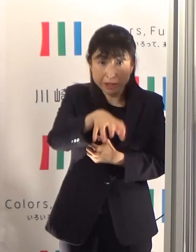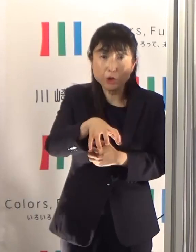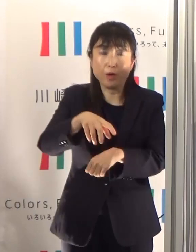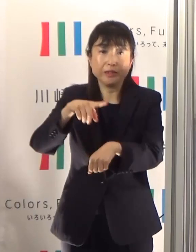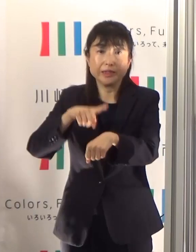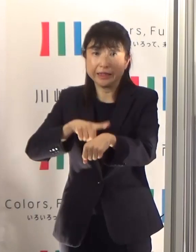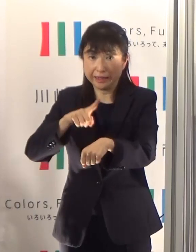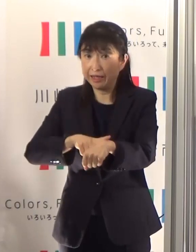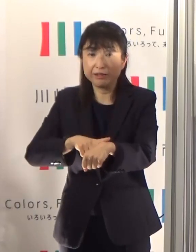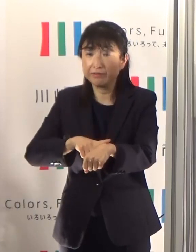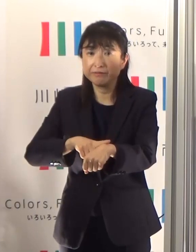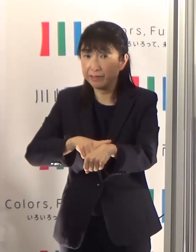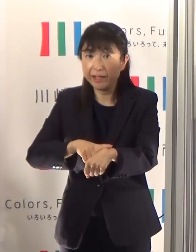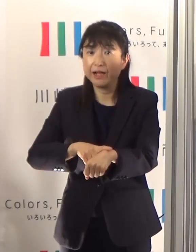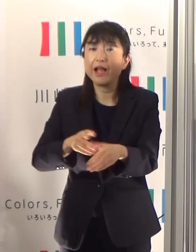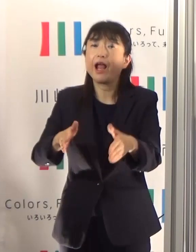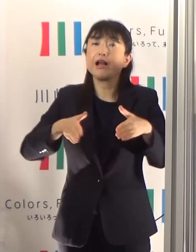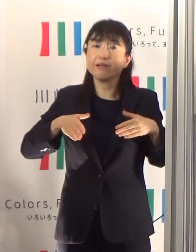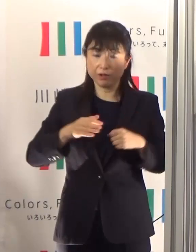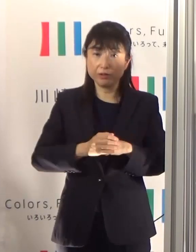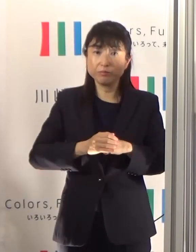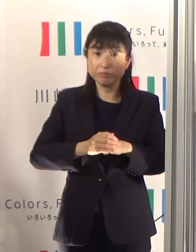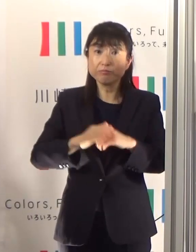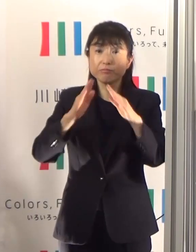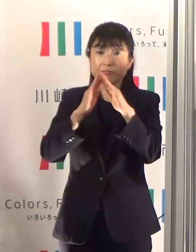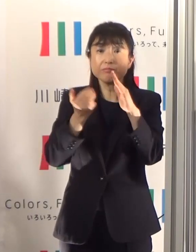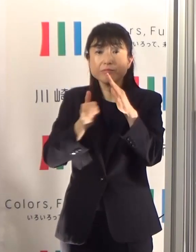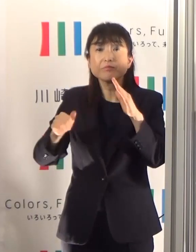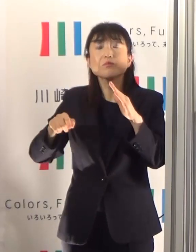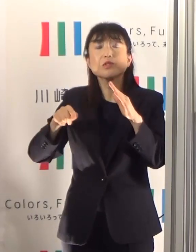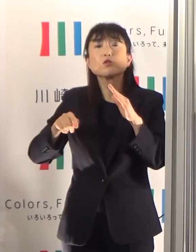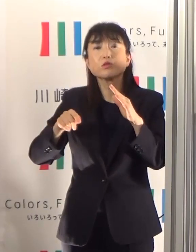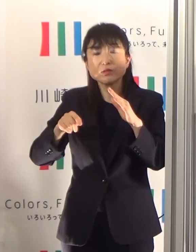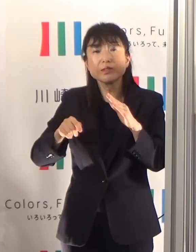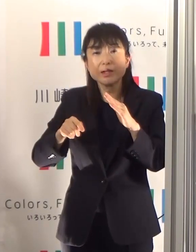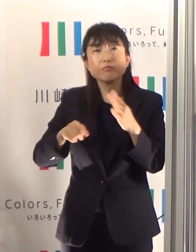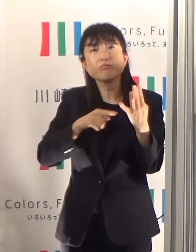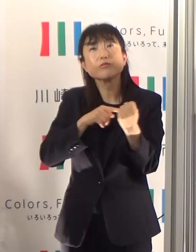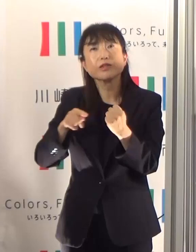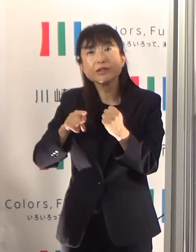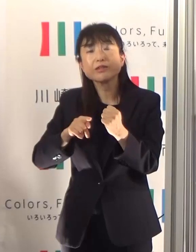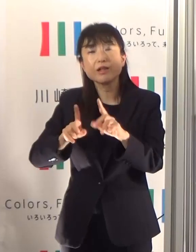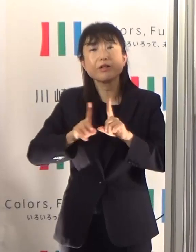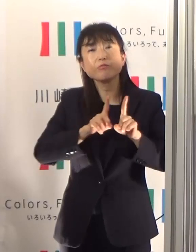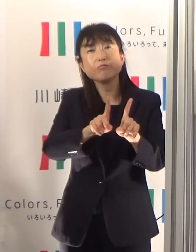家族単位など少人数でゆっくり過ごされることをお勧めいたします